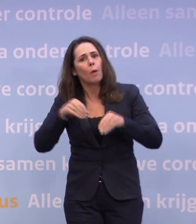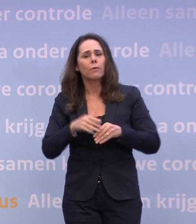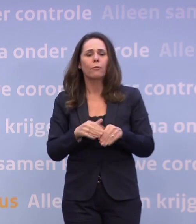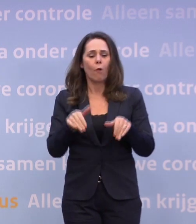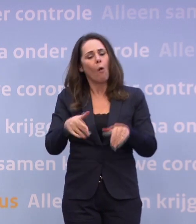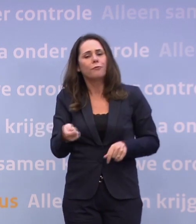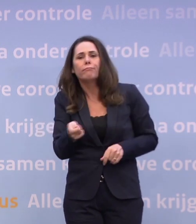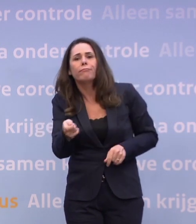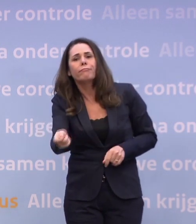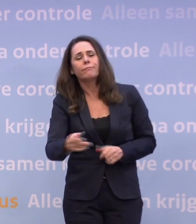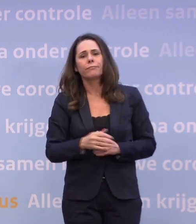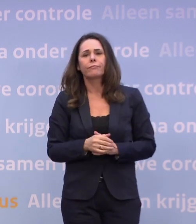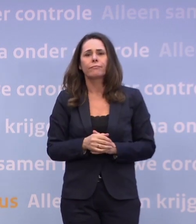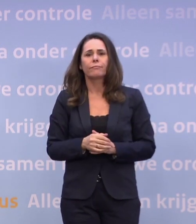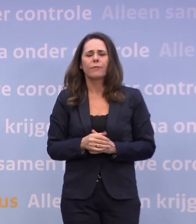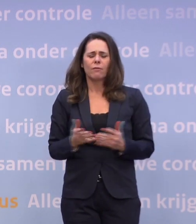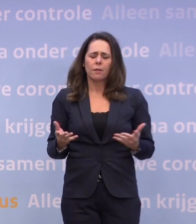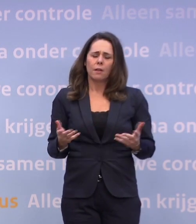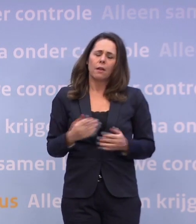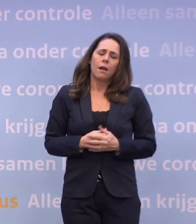Vraag ook hulp als je het even niet ziet zitten.